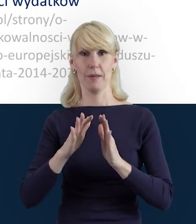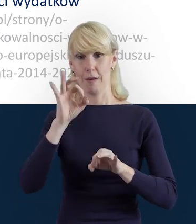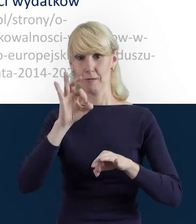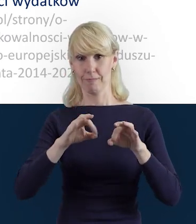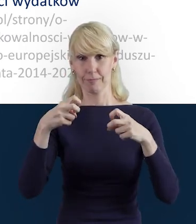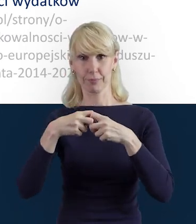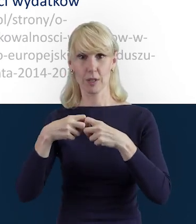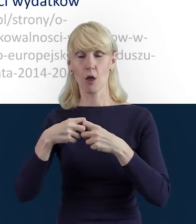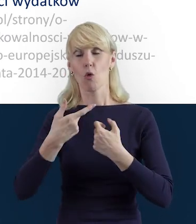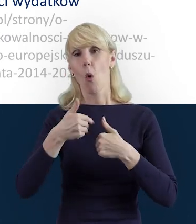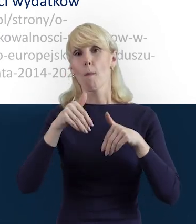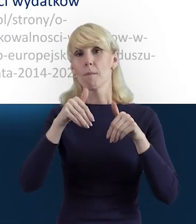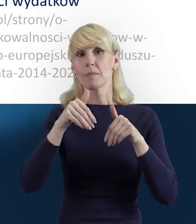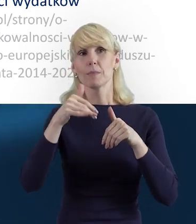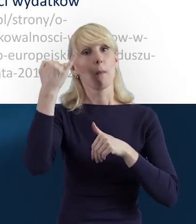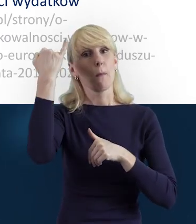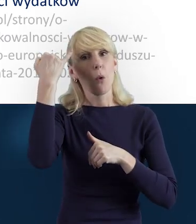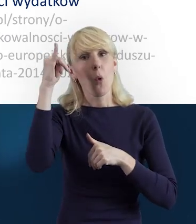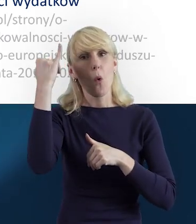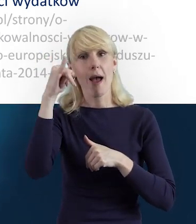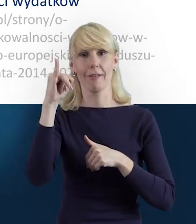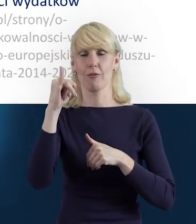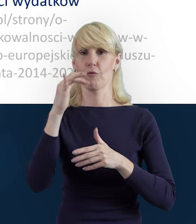pozwolą uniknąć błędów, które powodują na przykład